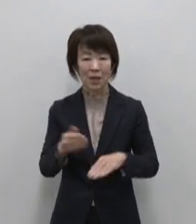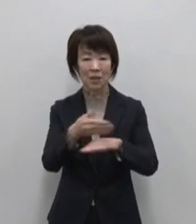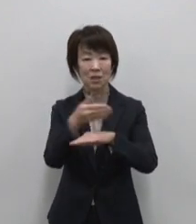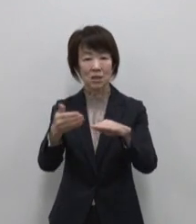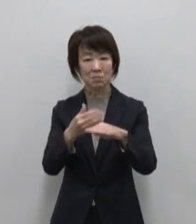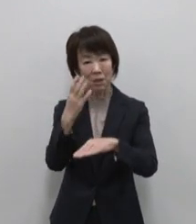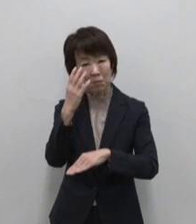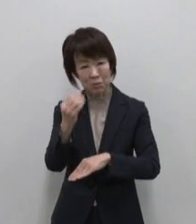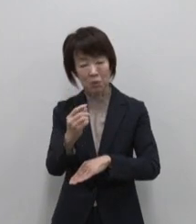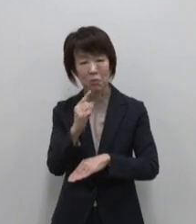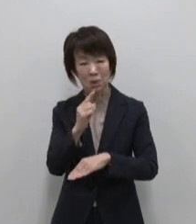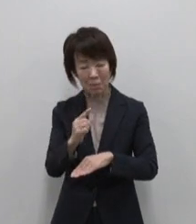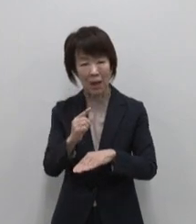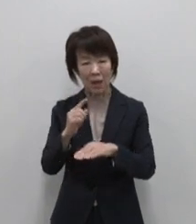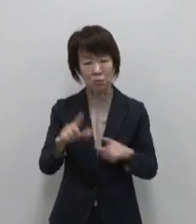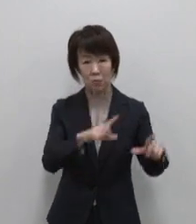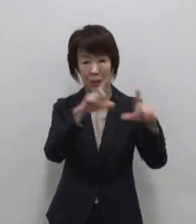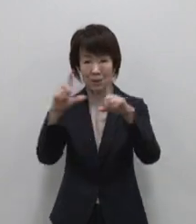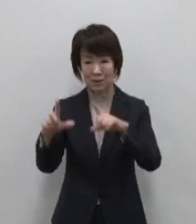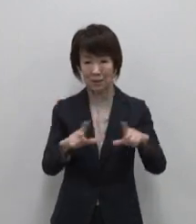すべて島の暮らしの中にある